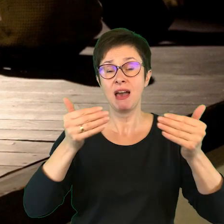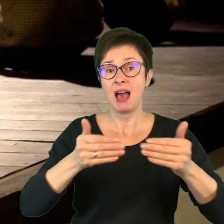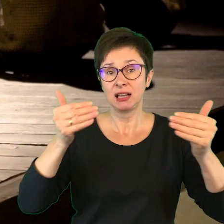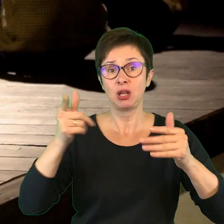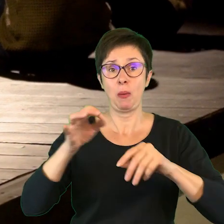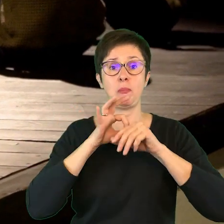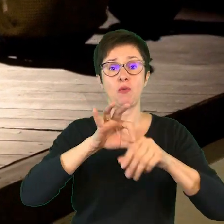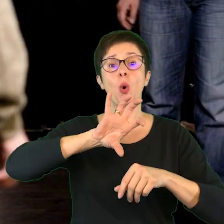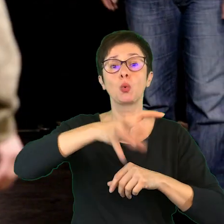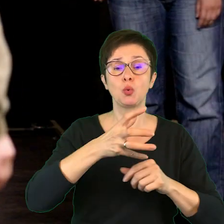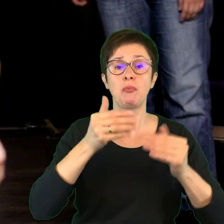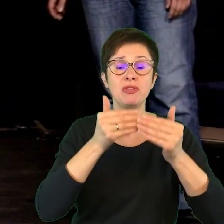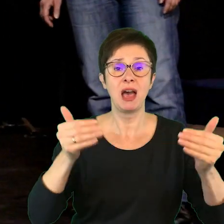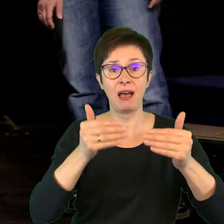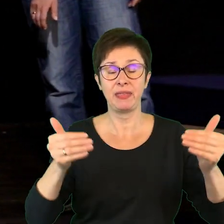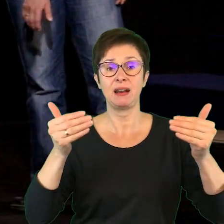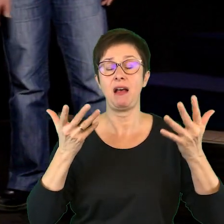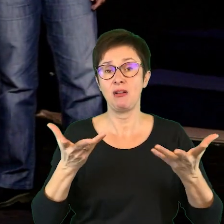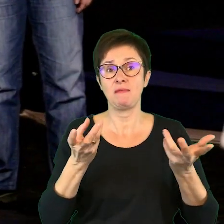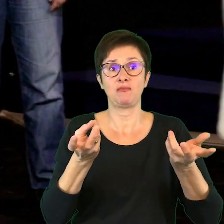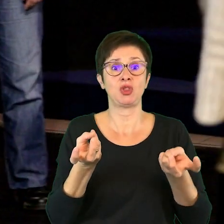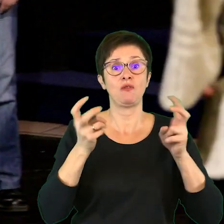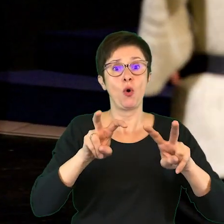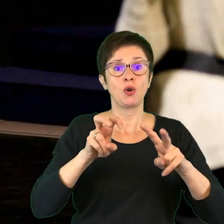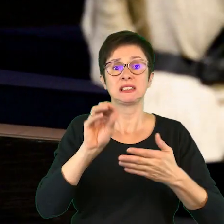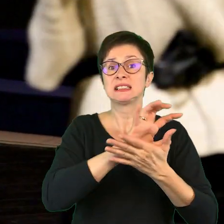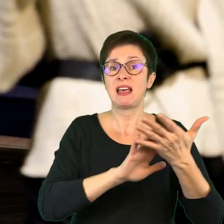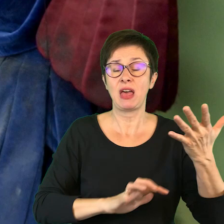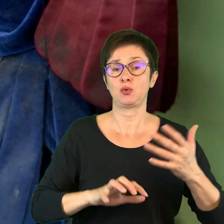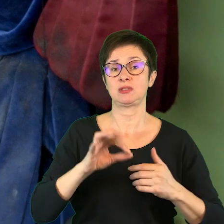prowadzeniem grup teatralnych, tworzeniem scenariusza jasełek,